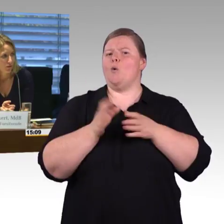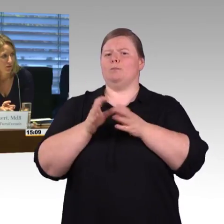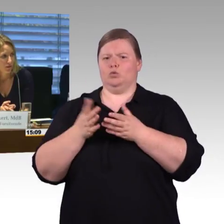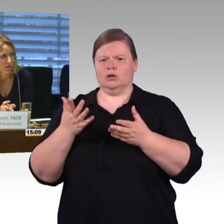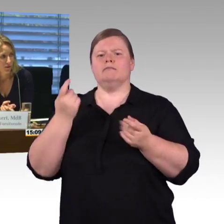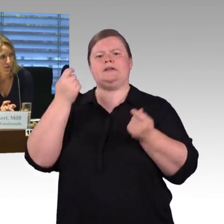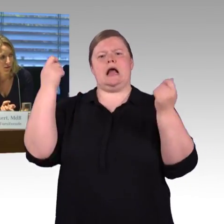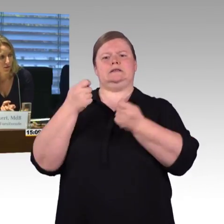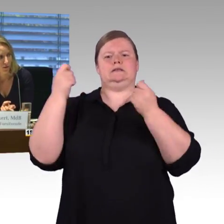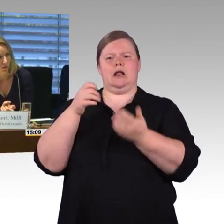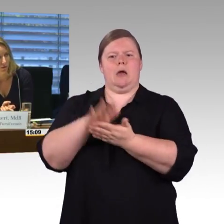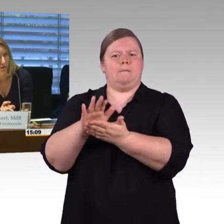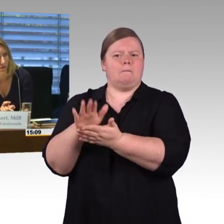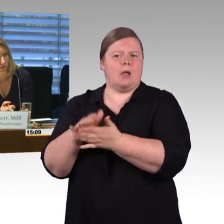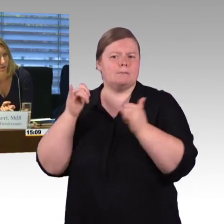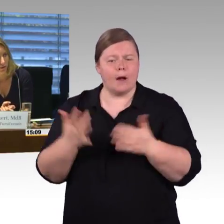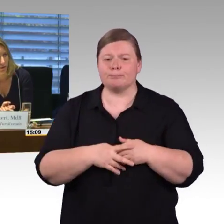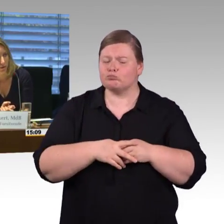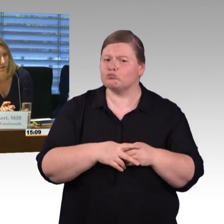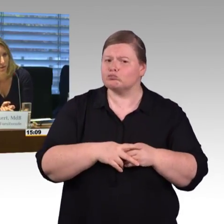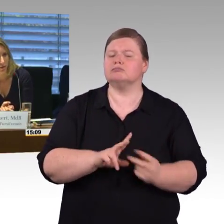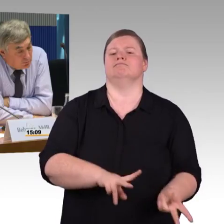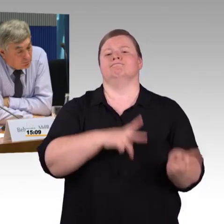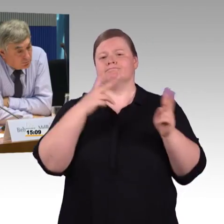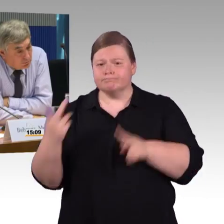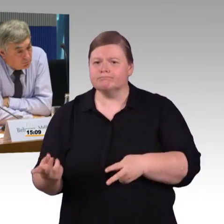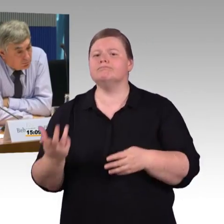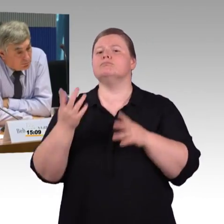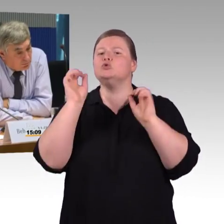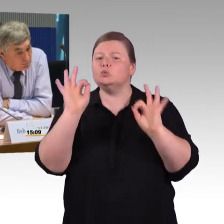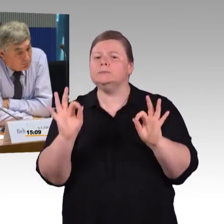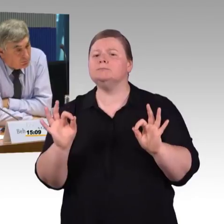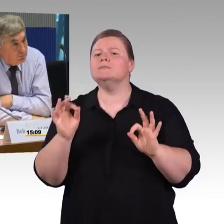(Rednerwechsel) Vielen Dank Frau Vorsitzende, ich habe noch zwei kurze Fragen, eine an Herrn Schmitz,